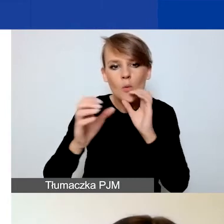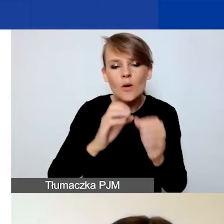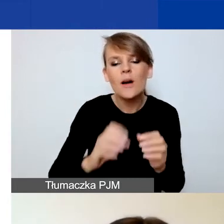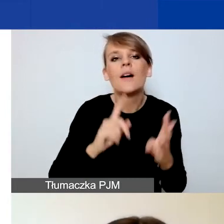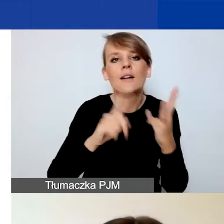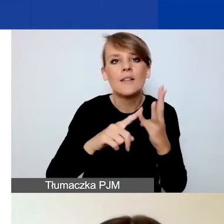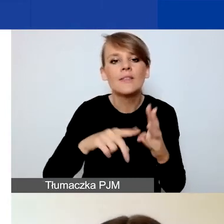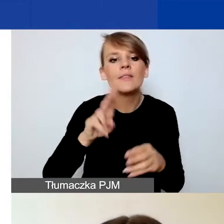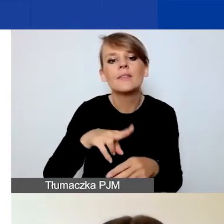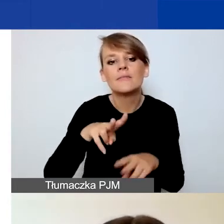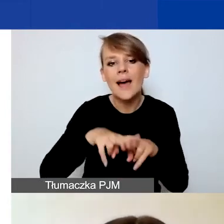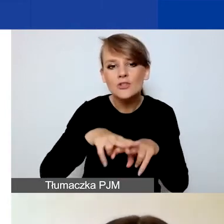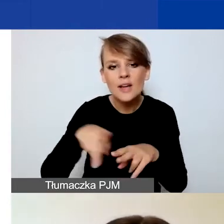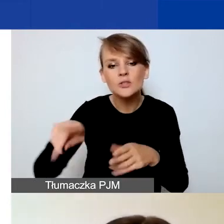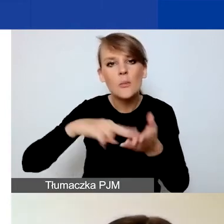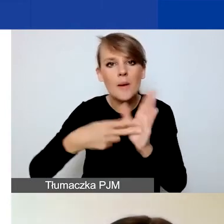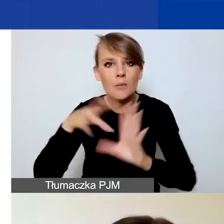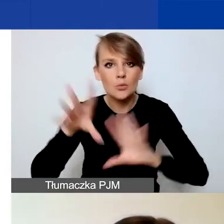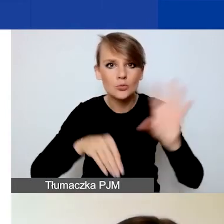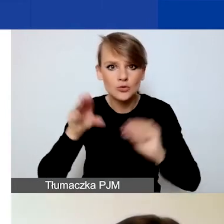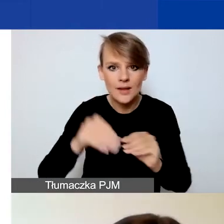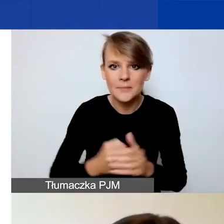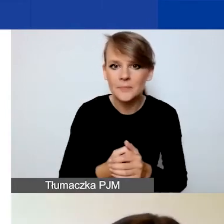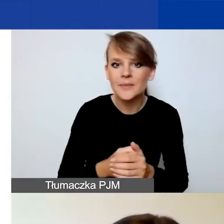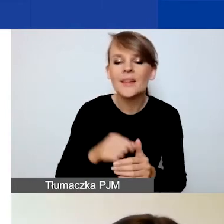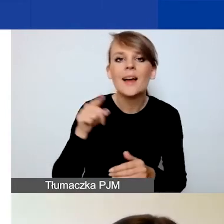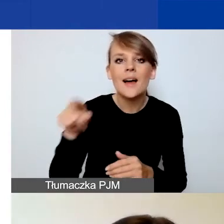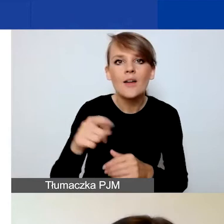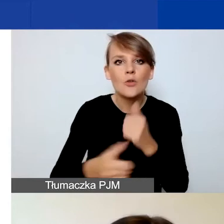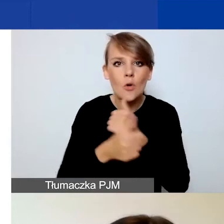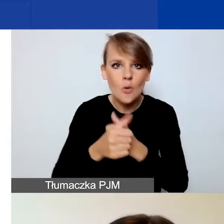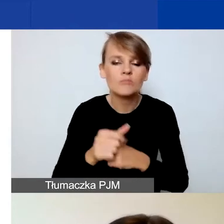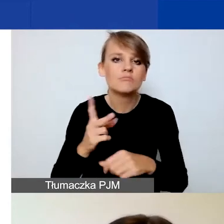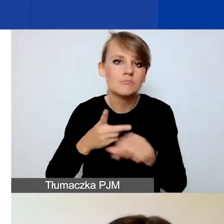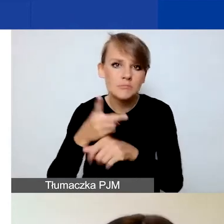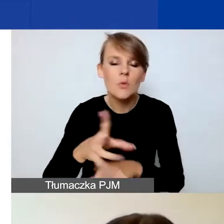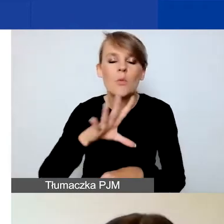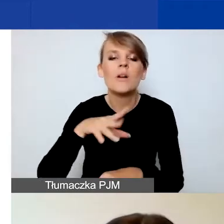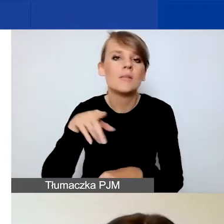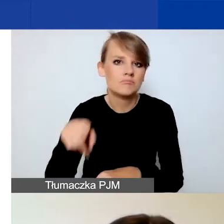Proszę zwrócić uwagę, że dokumenty są dostępne w formacie edytowalnym, więc możecie je pobrać, na nich pracować.